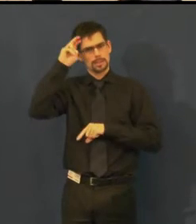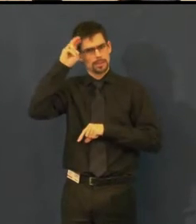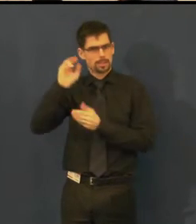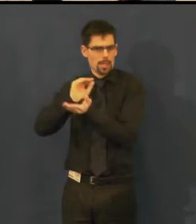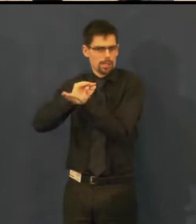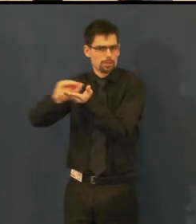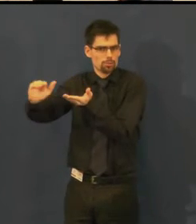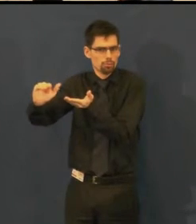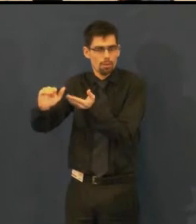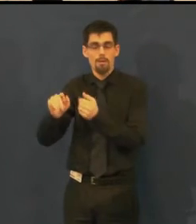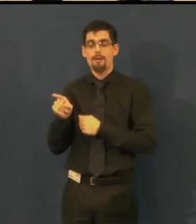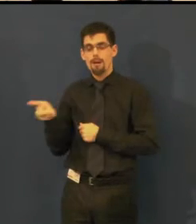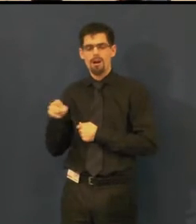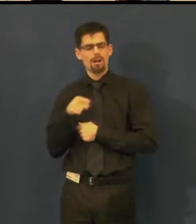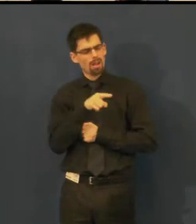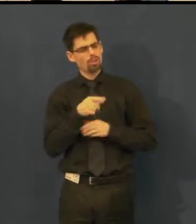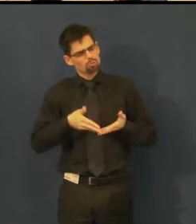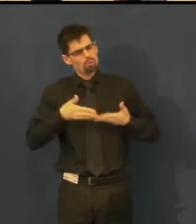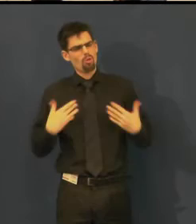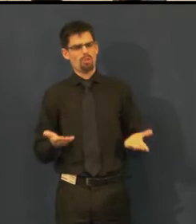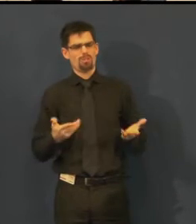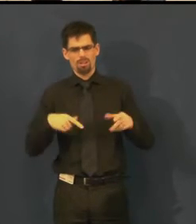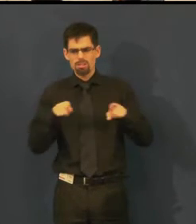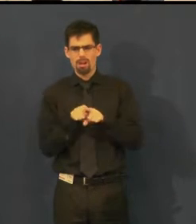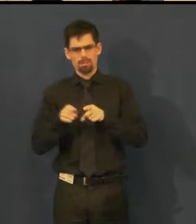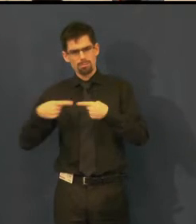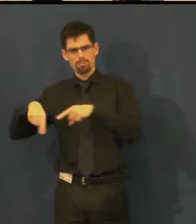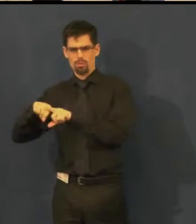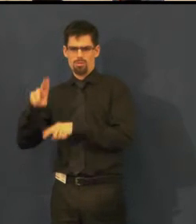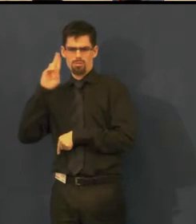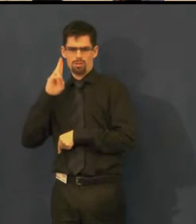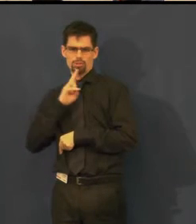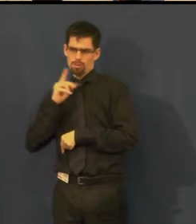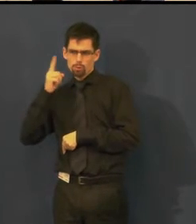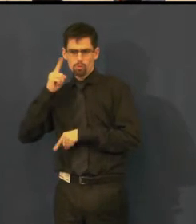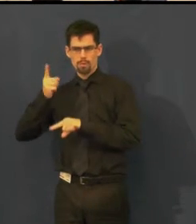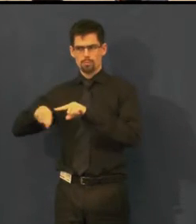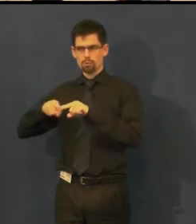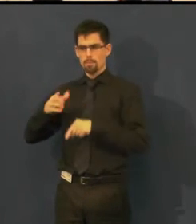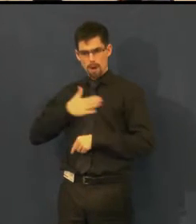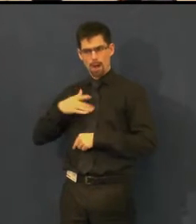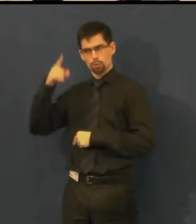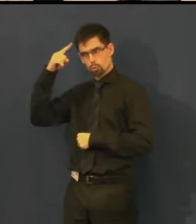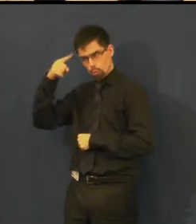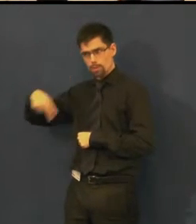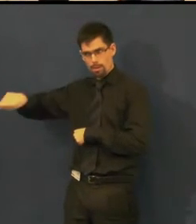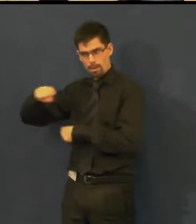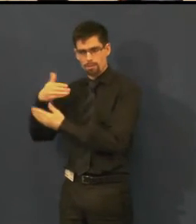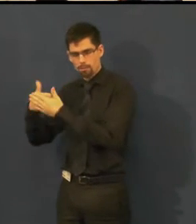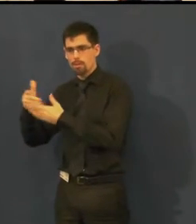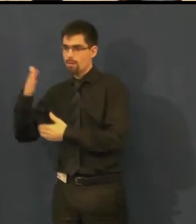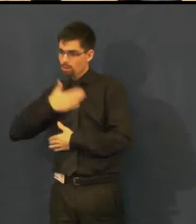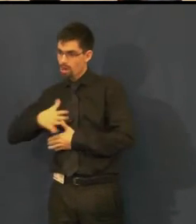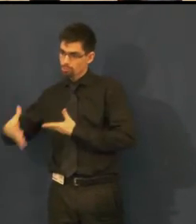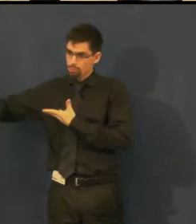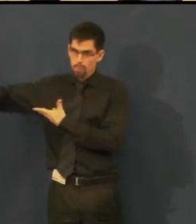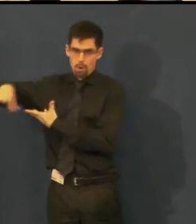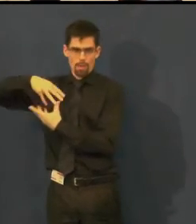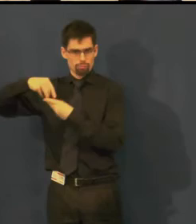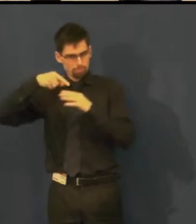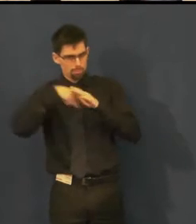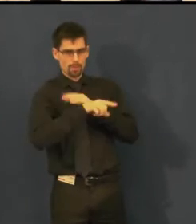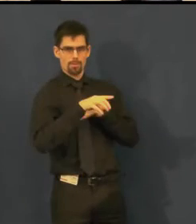ale velmi by ji potěšilo, kdyby ona se svými studenty mohla přijít na představení do divadla,